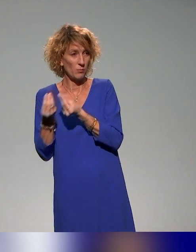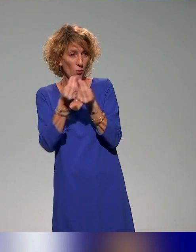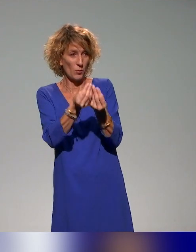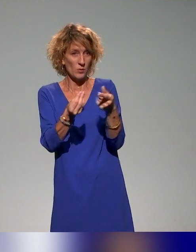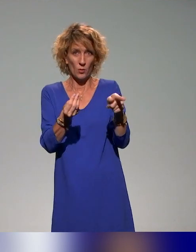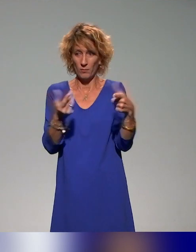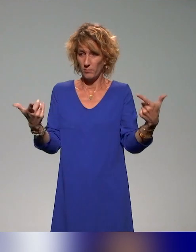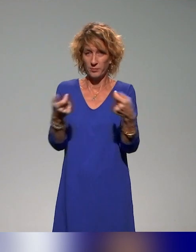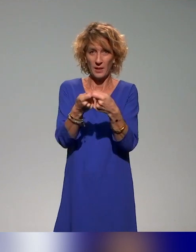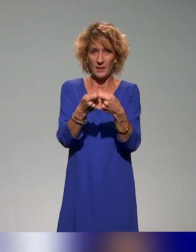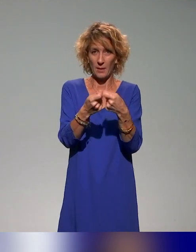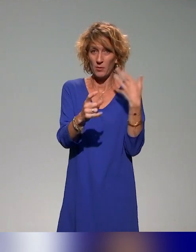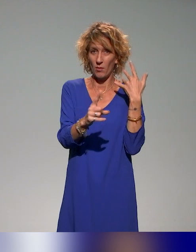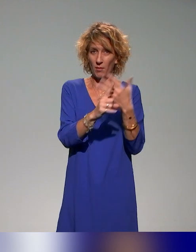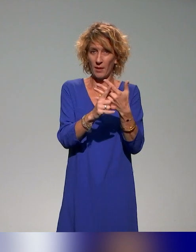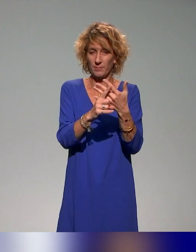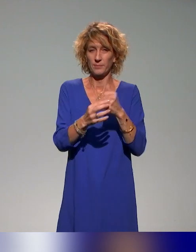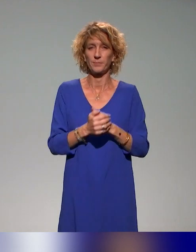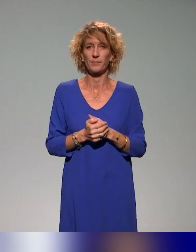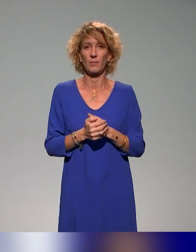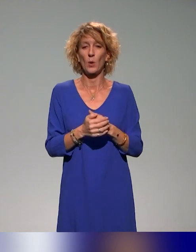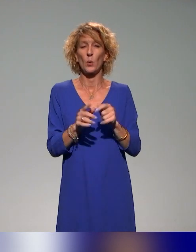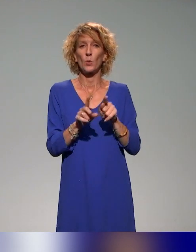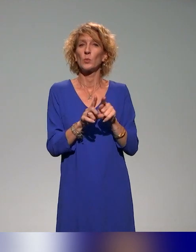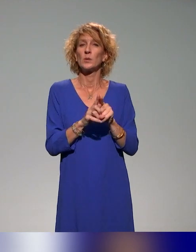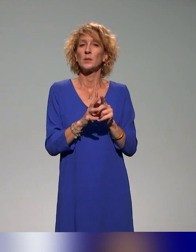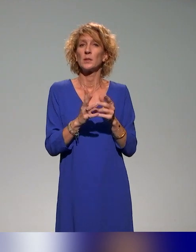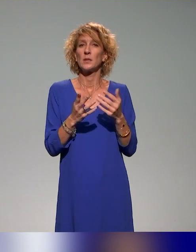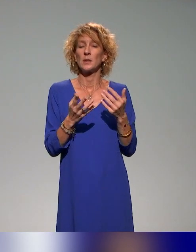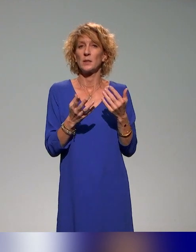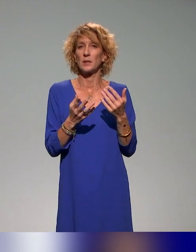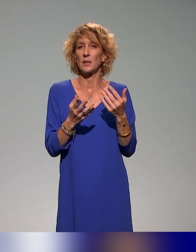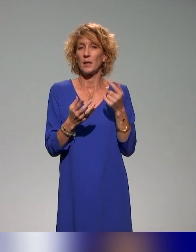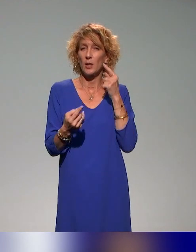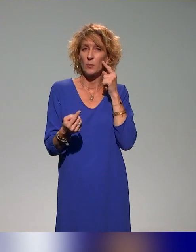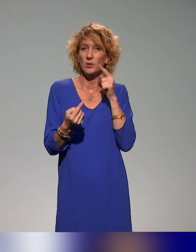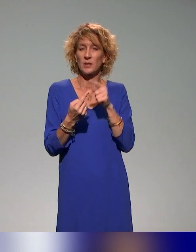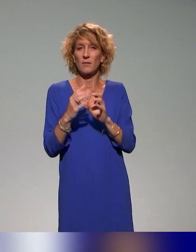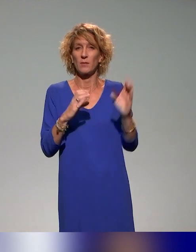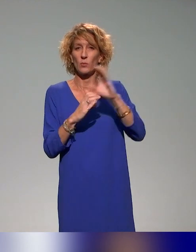Un mot-clé, comme je vous le disais, qui fait écho aux présentations précédentes, c'est l'idée de co-construire les ressources avec